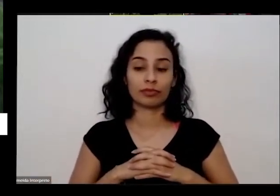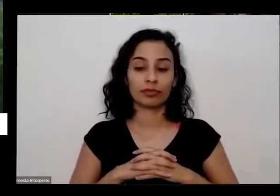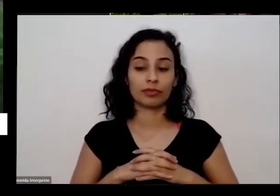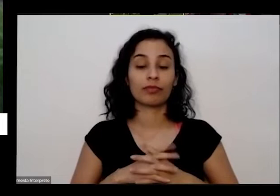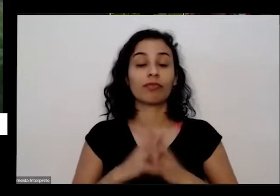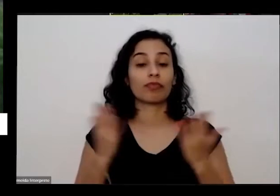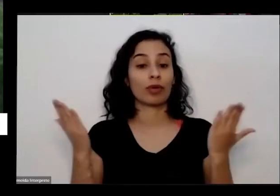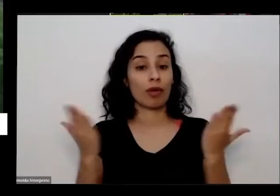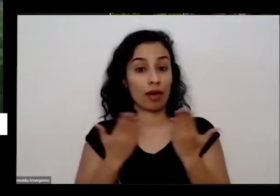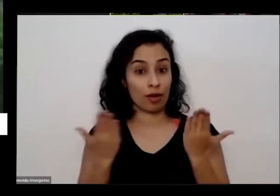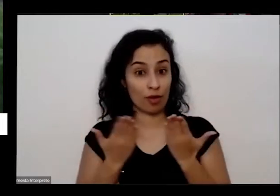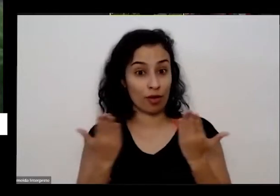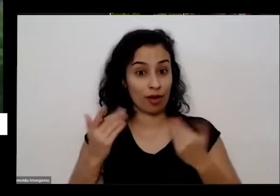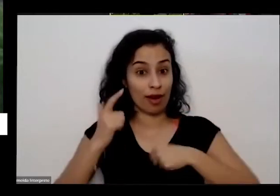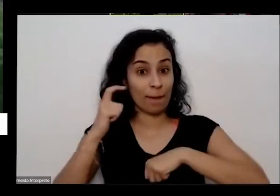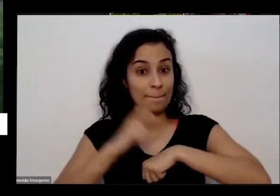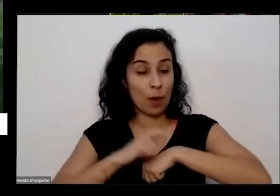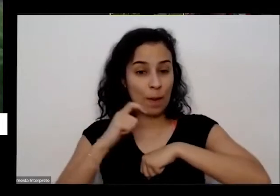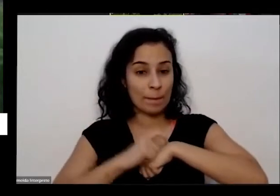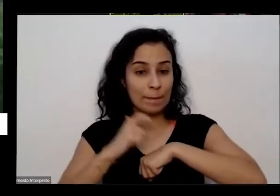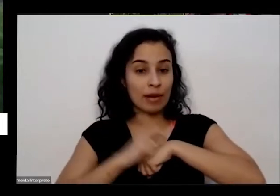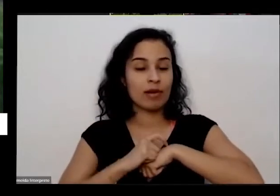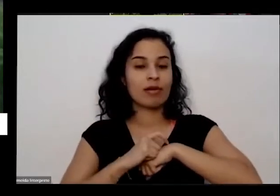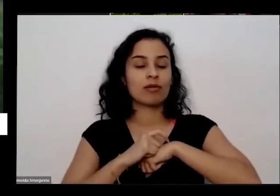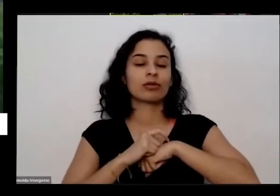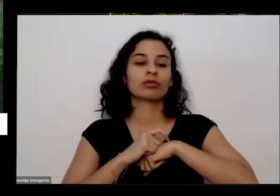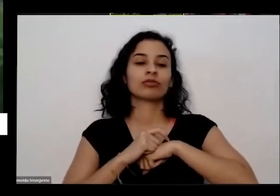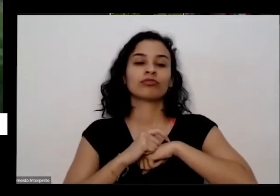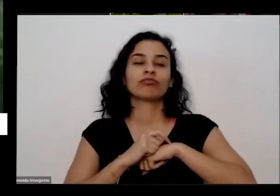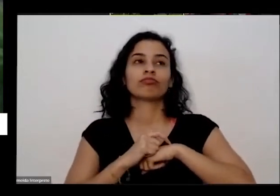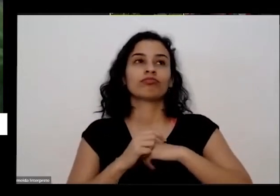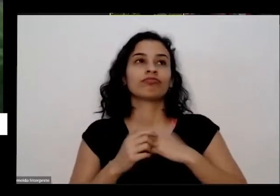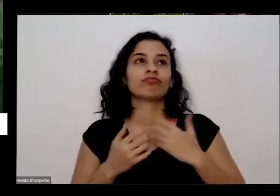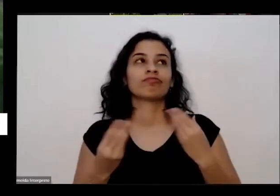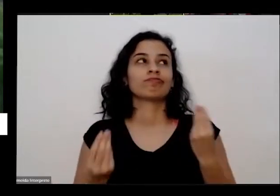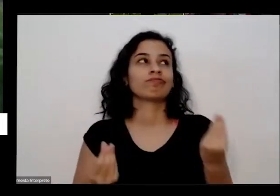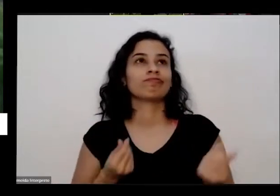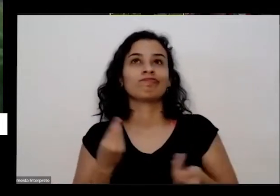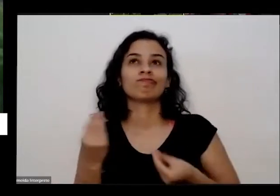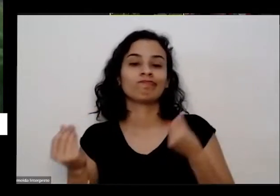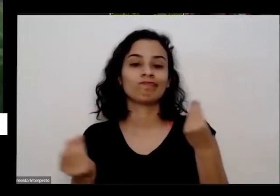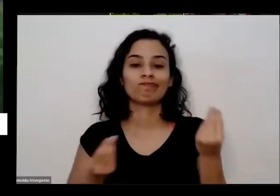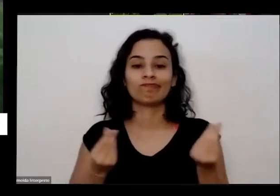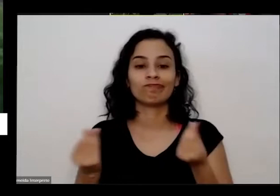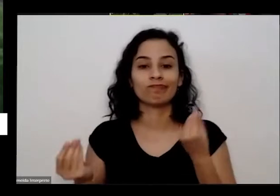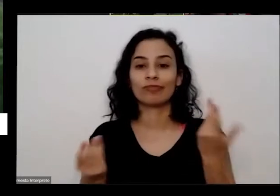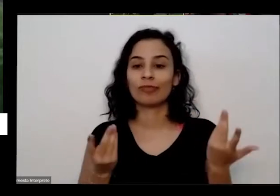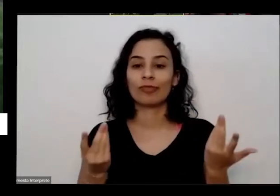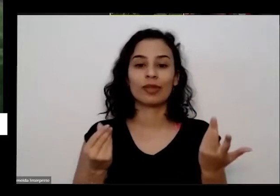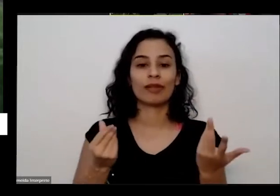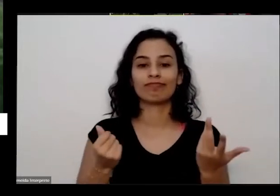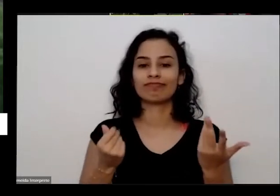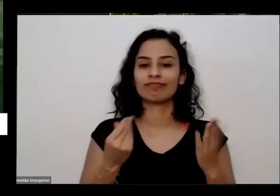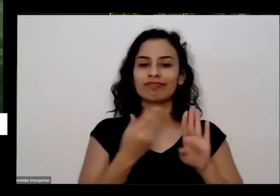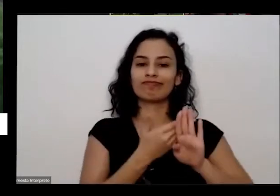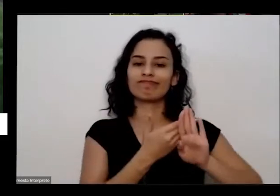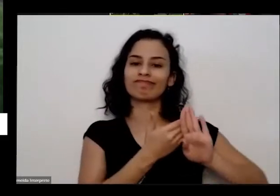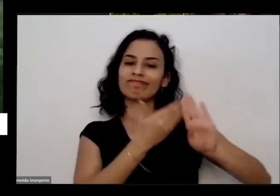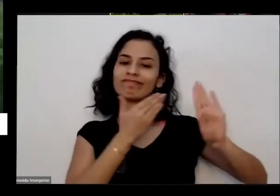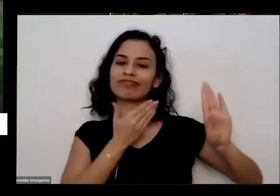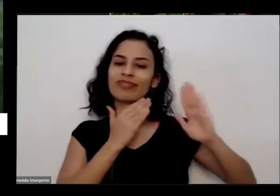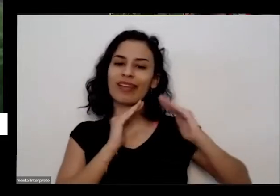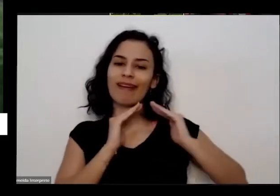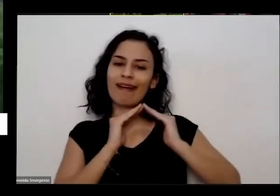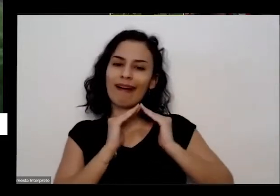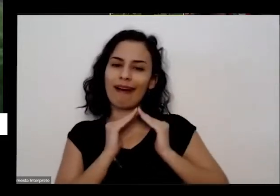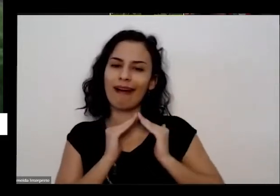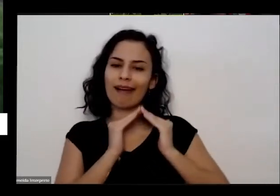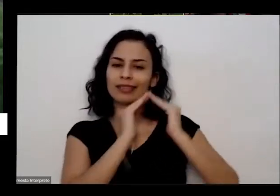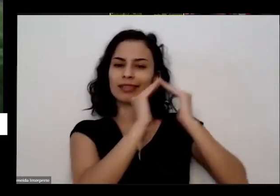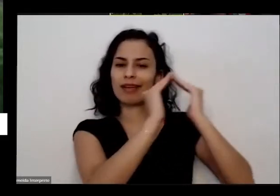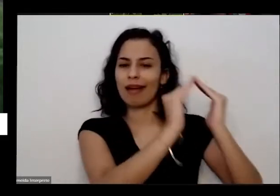agora que a gente chega nesse momento de tanto de tanto é isolamento de algumas pessoas reais para